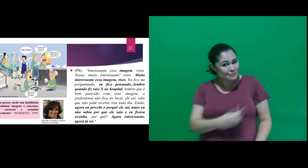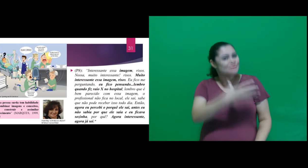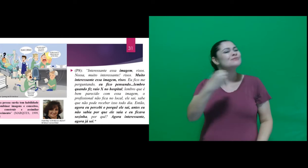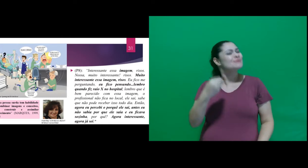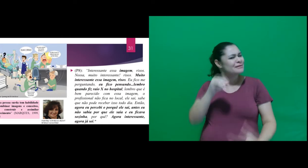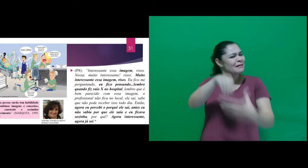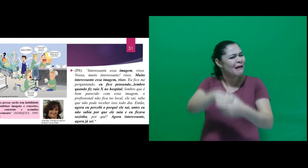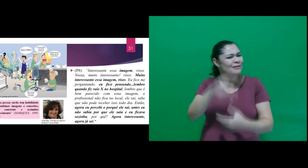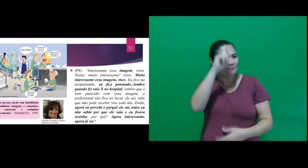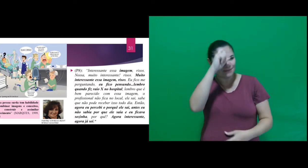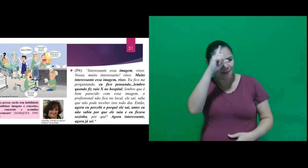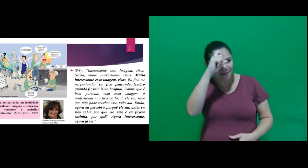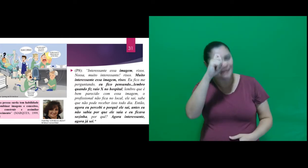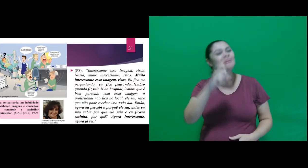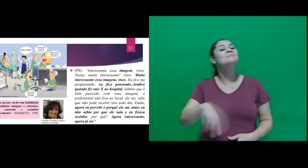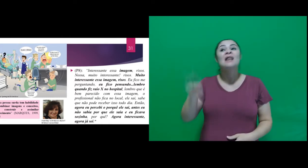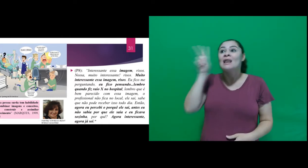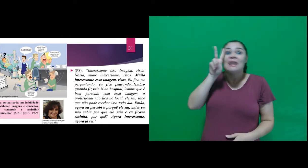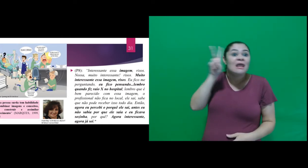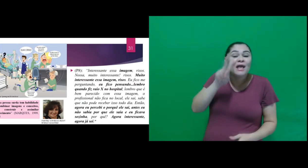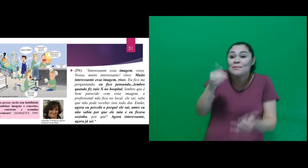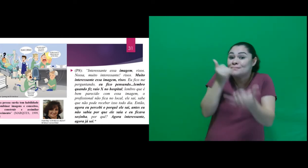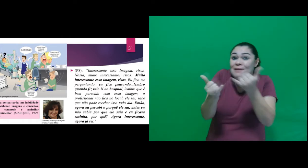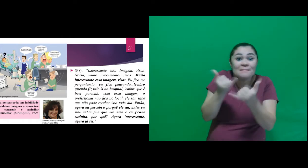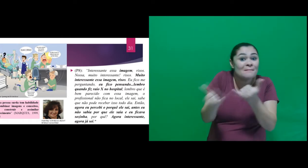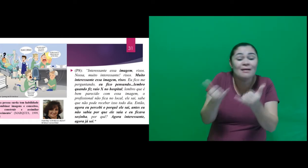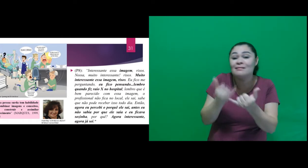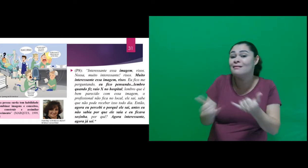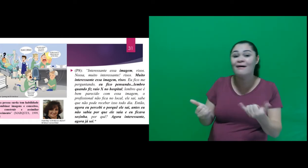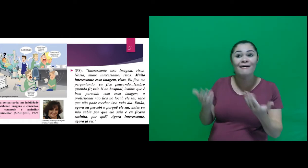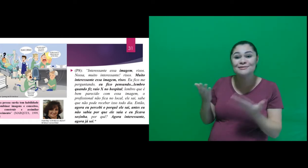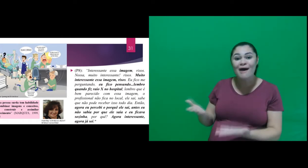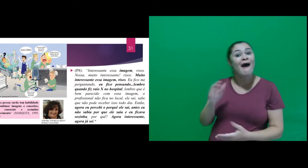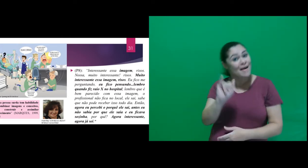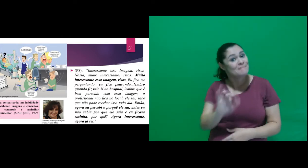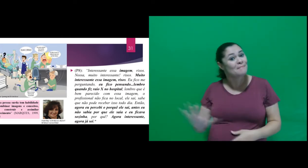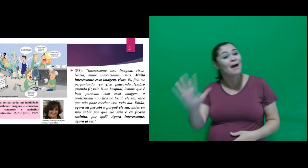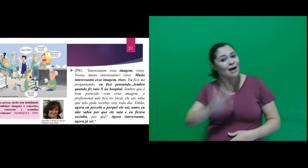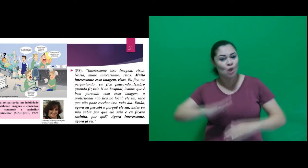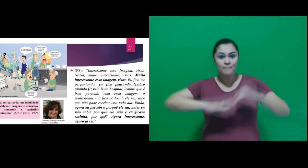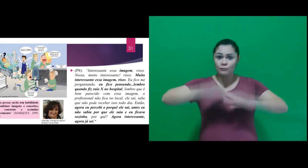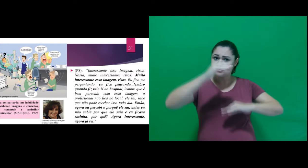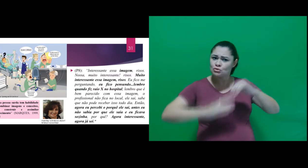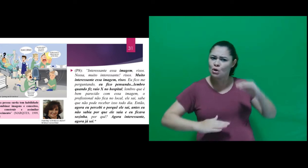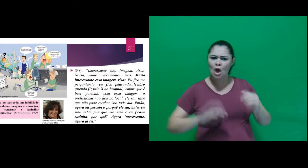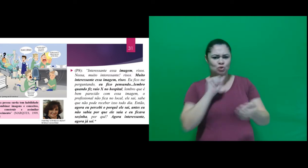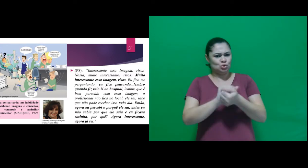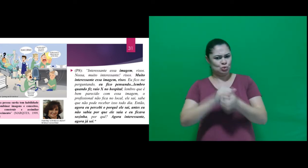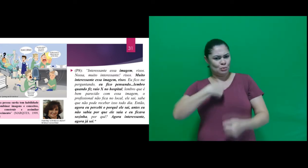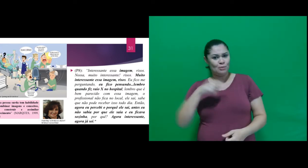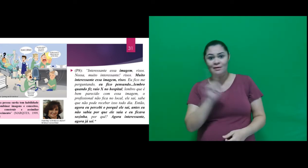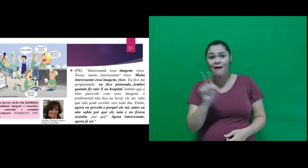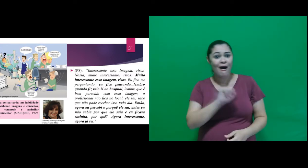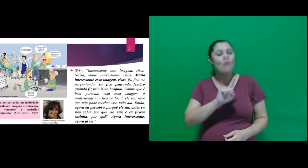no hospital, lembro que é bem parecido com essa imagem, o profissional não fica no local, ele sai,